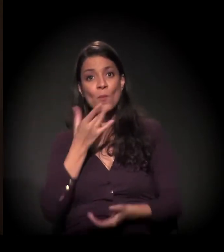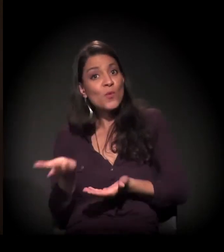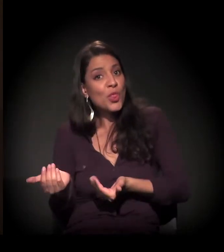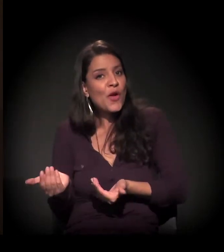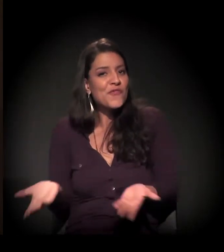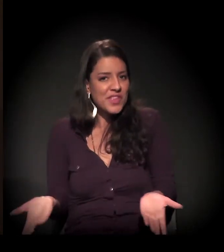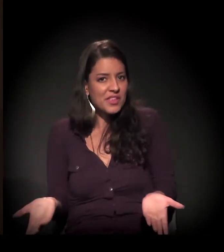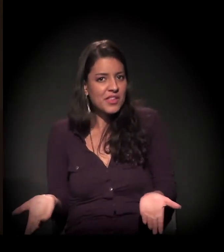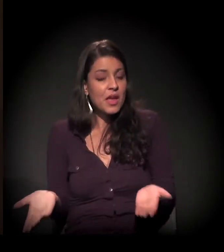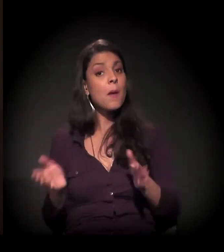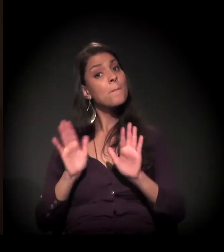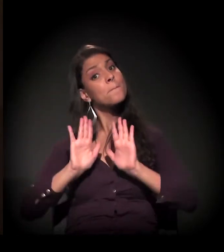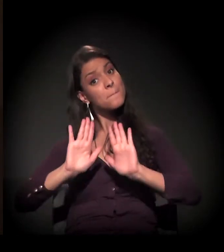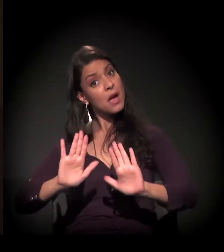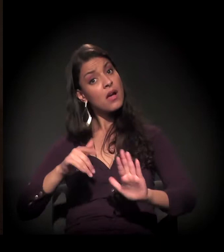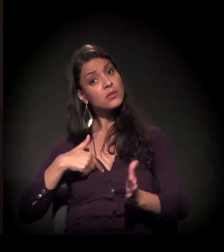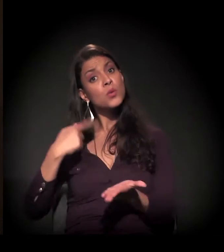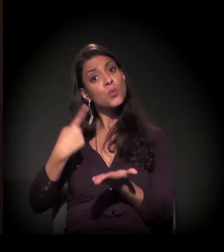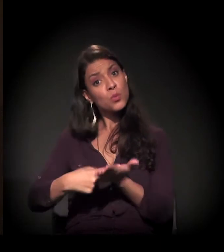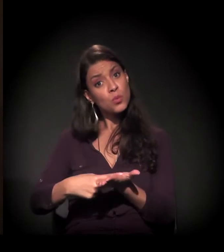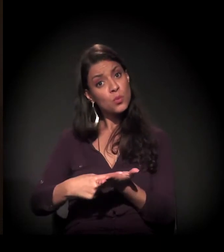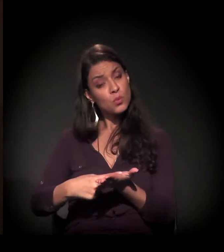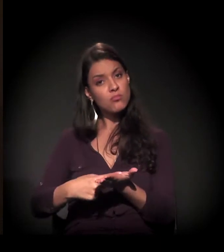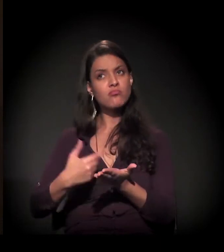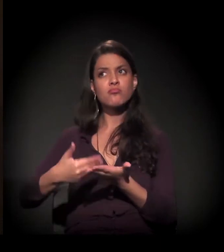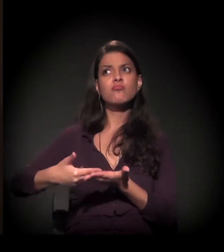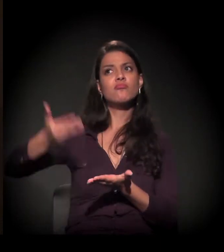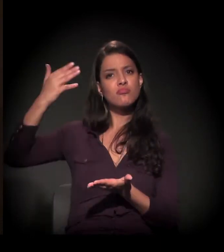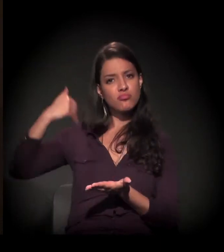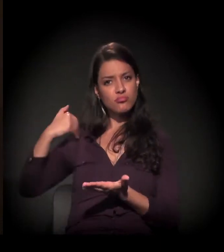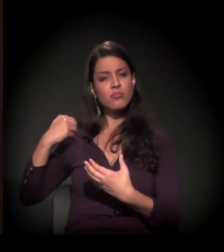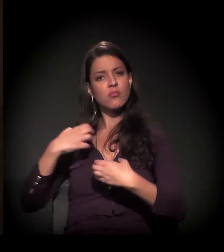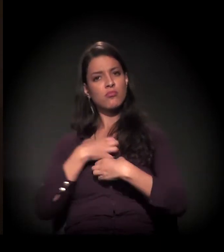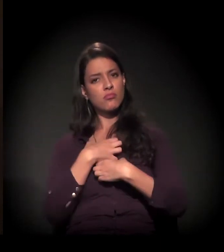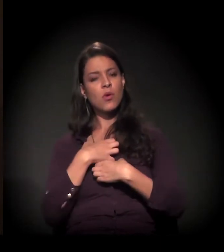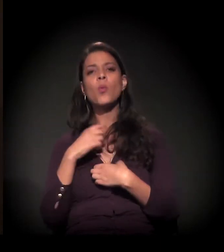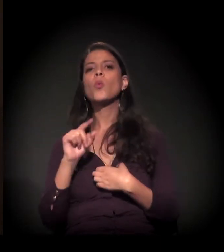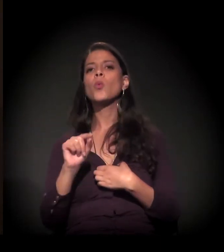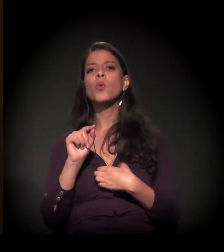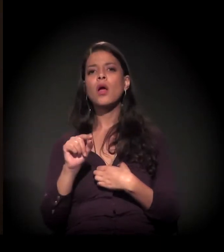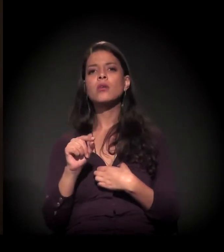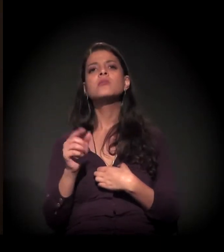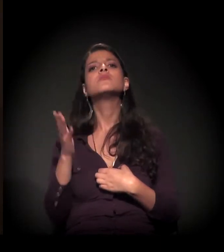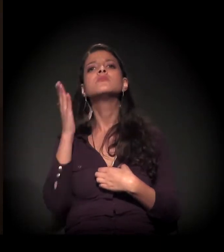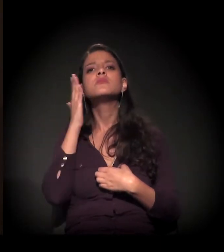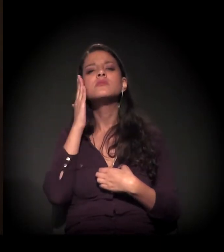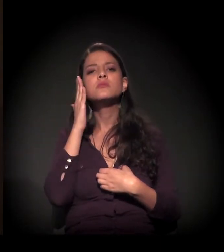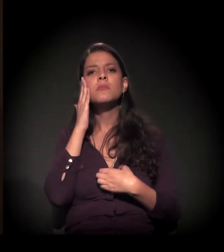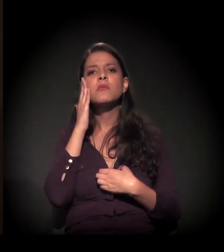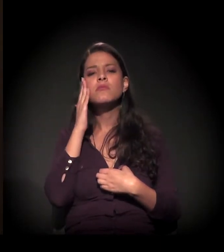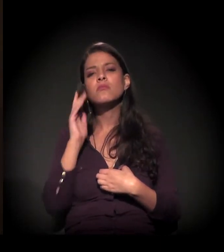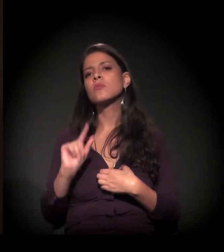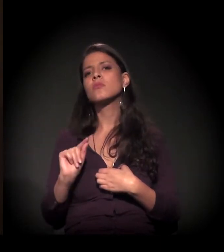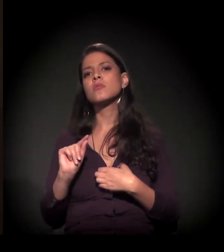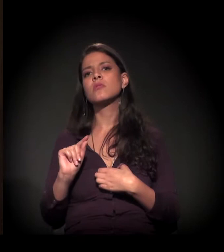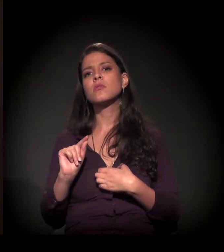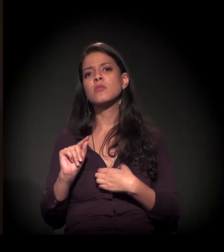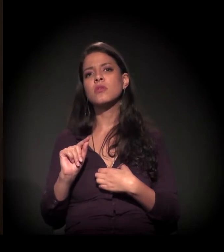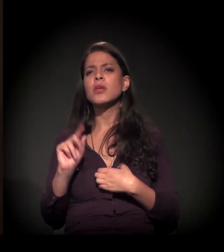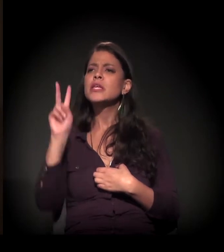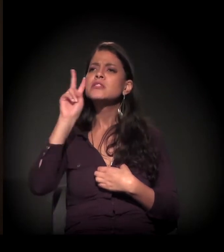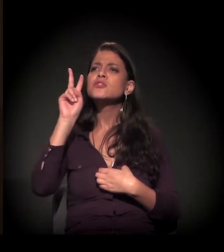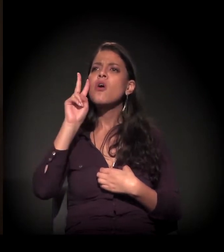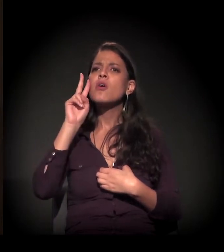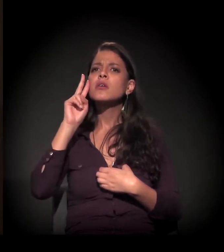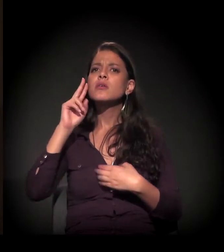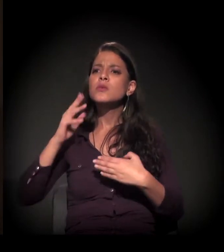mas tinha feito um compromisso comigo que era saber, ir atrás, de uma história: